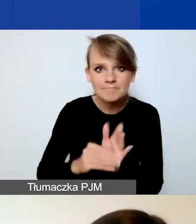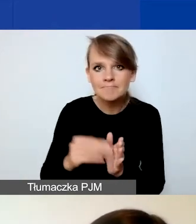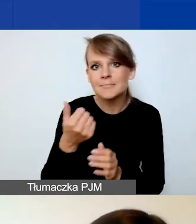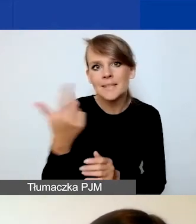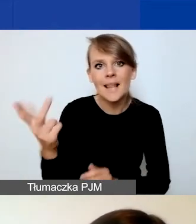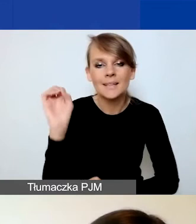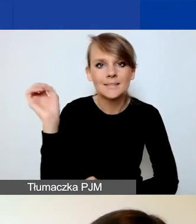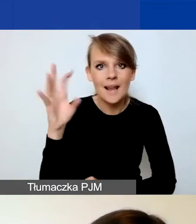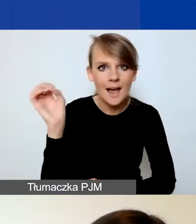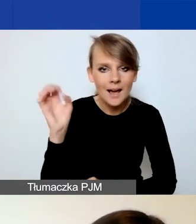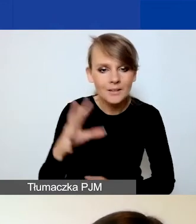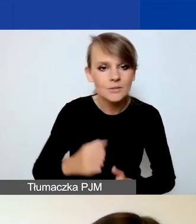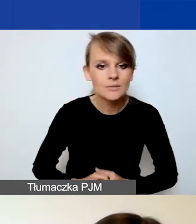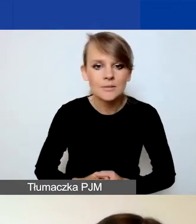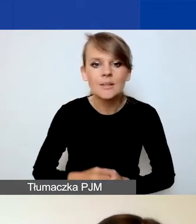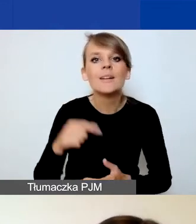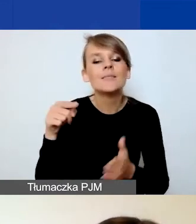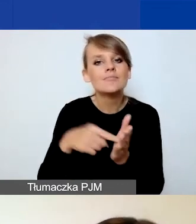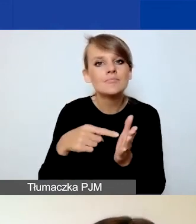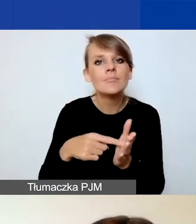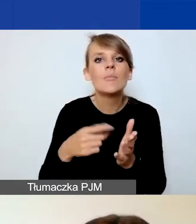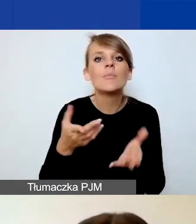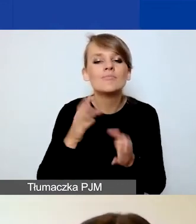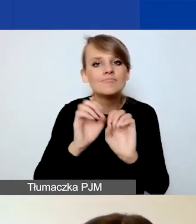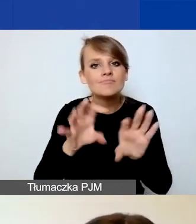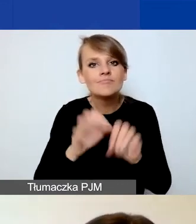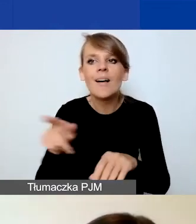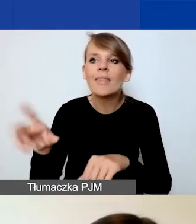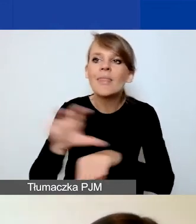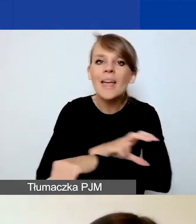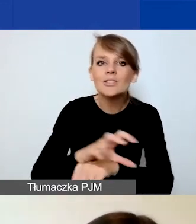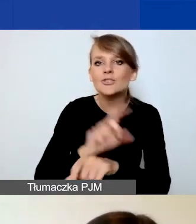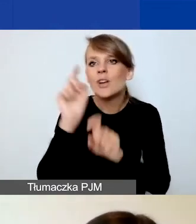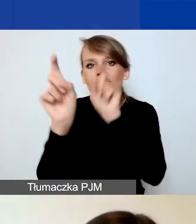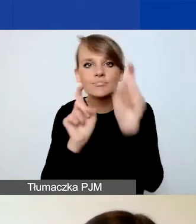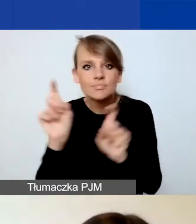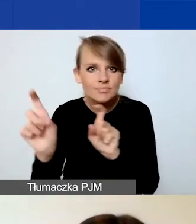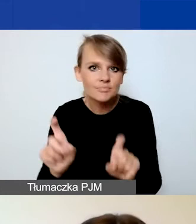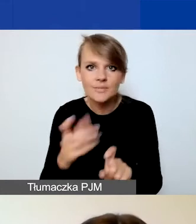aby ułatwić państwu techniczne poruszanie się w Generatorze. Więc jak już mówiłam,